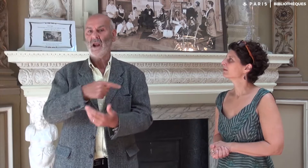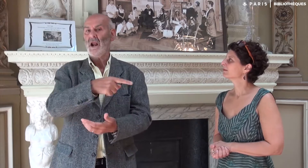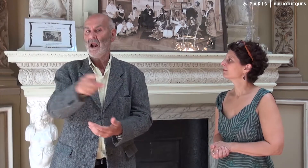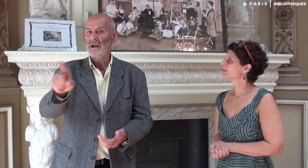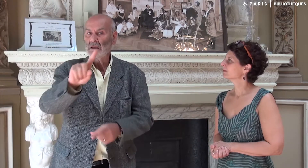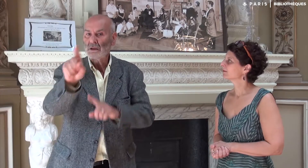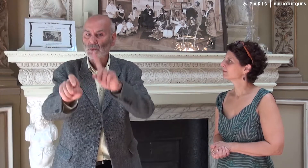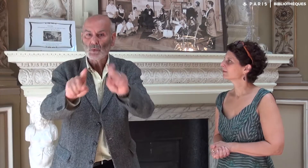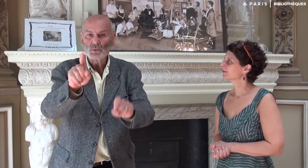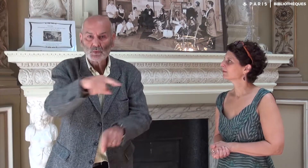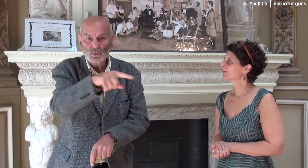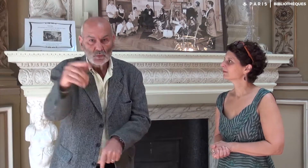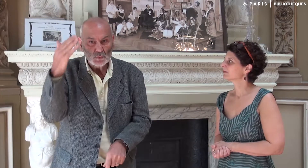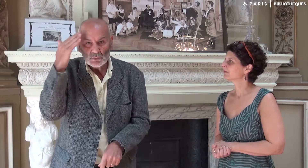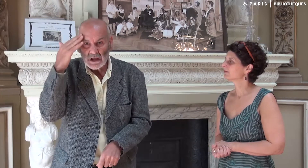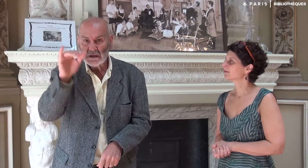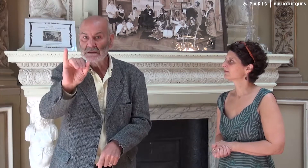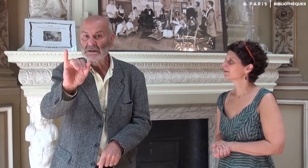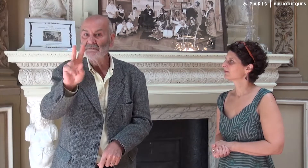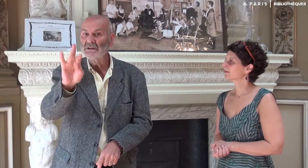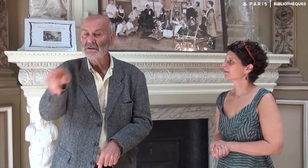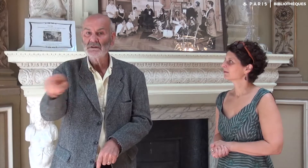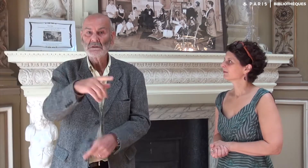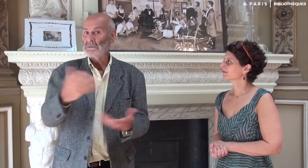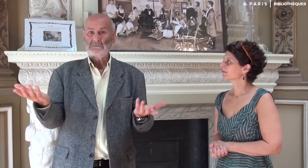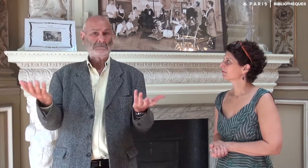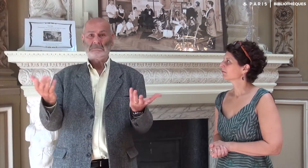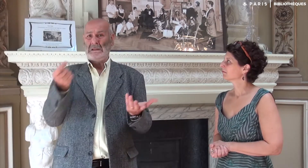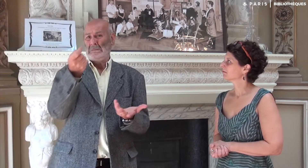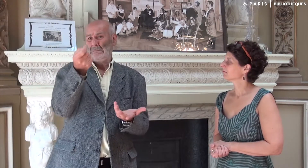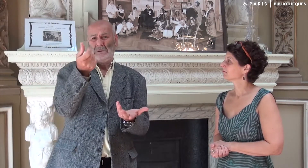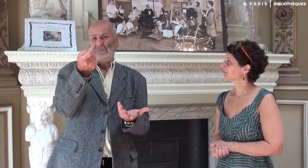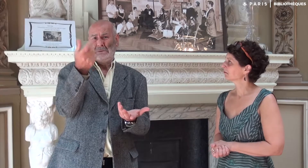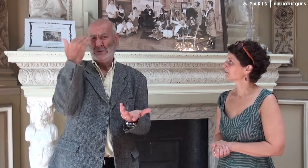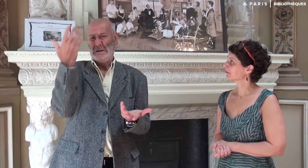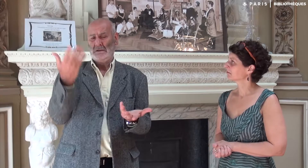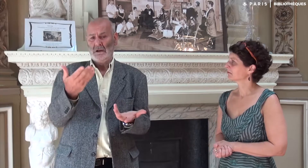Je demandais aux élèves interprètes s’ils connaissaient IVT. Peu d’entre eux connaissaient.